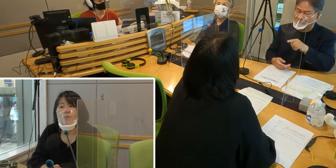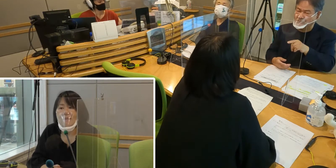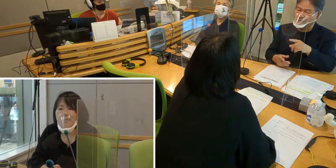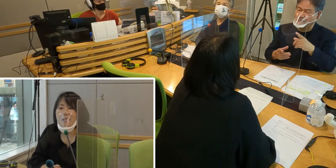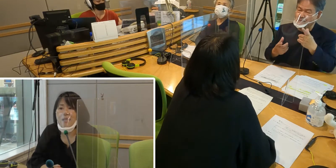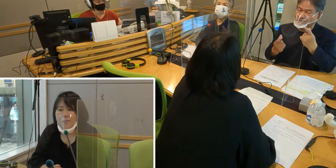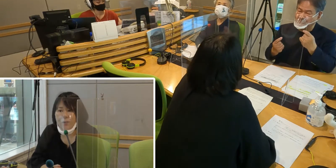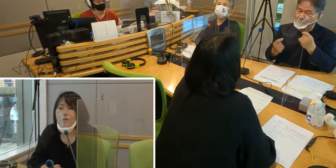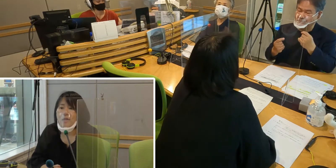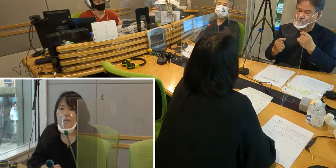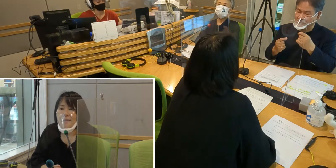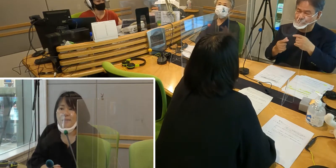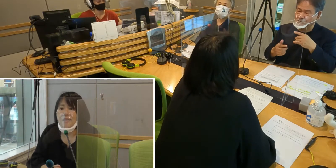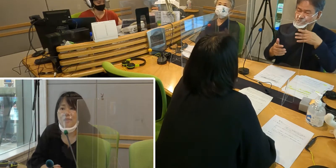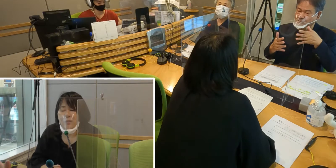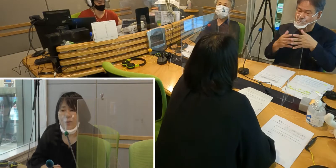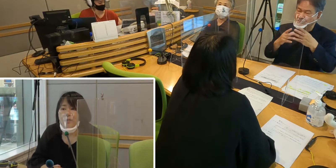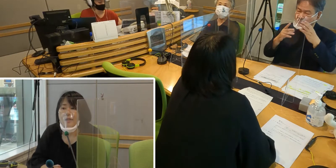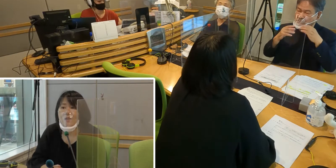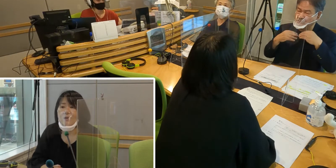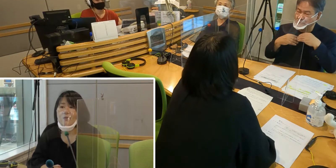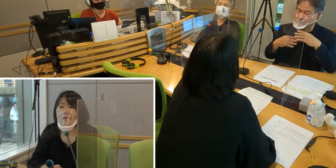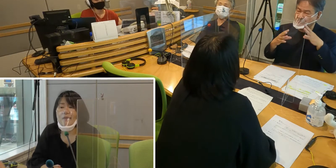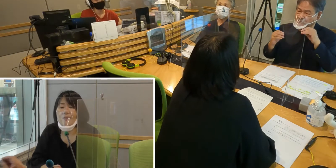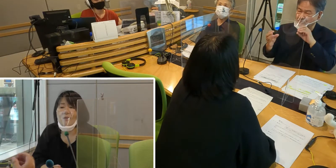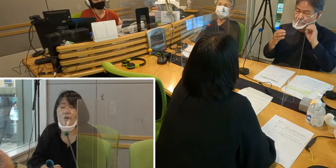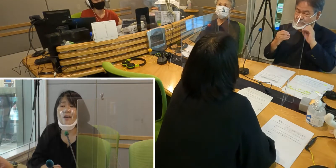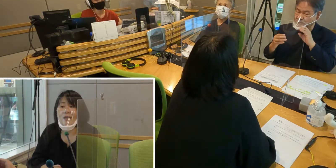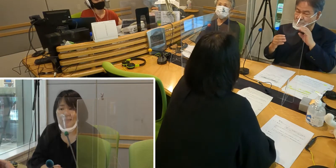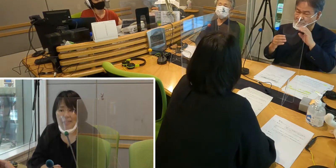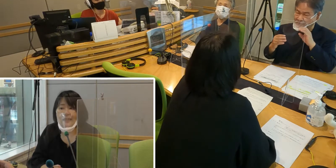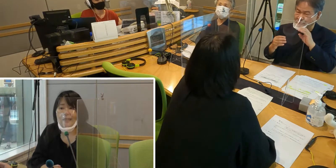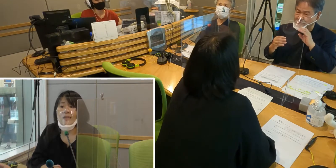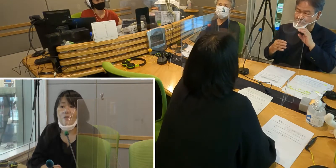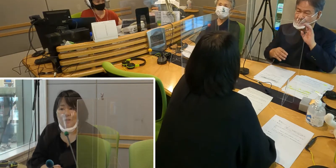マスクがあるとやはりきちんと 何を言われているのか分からない